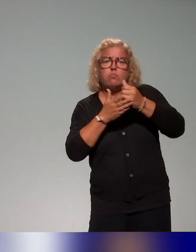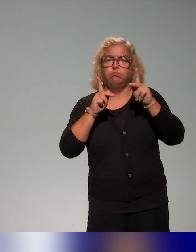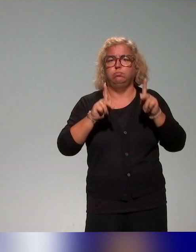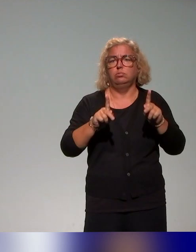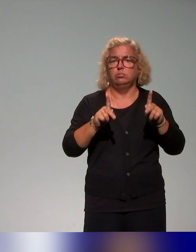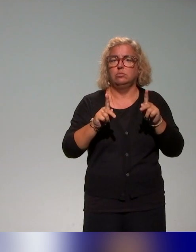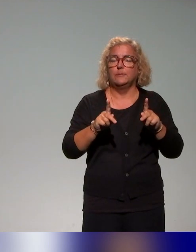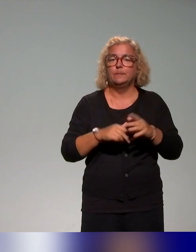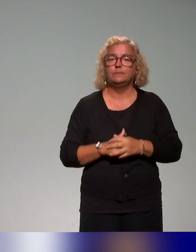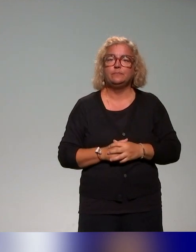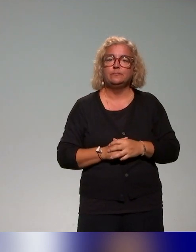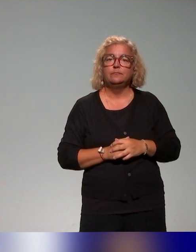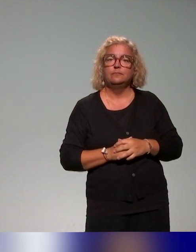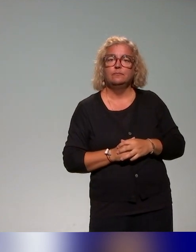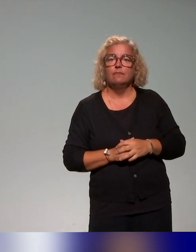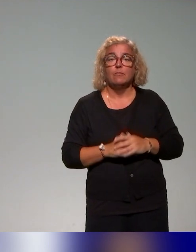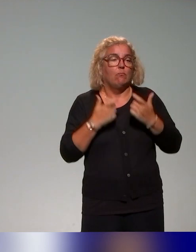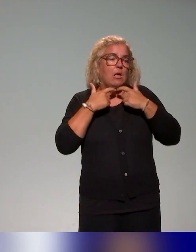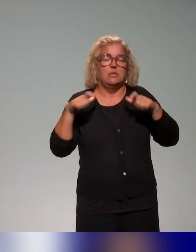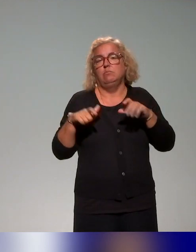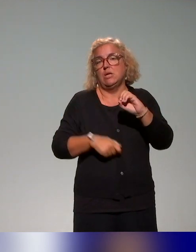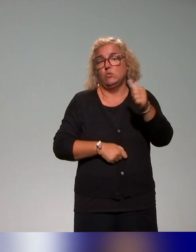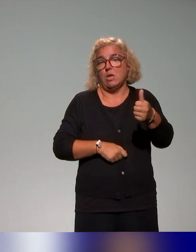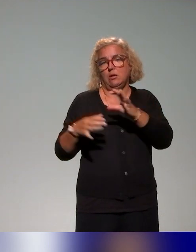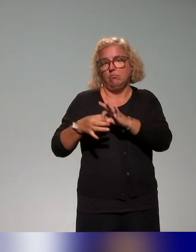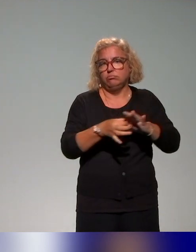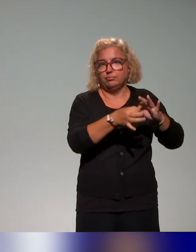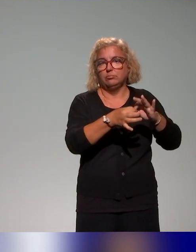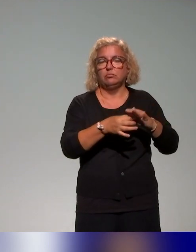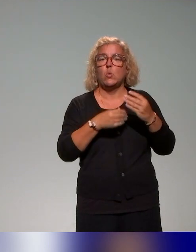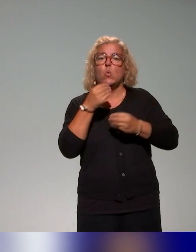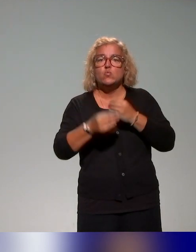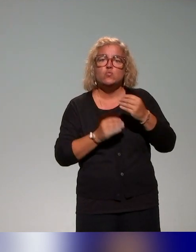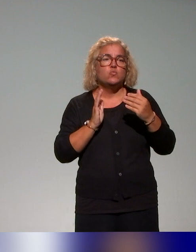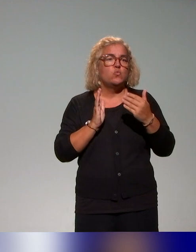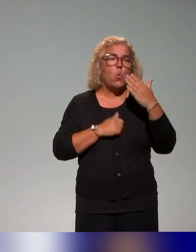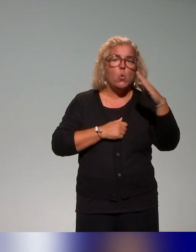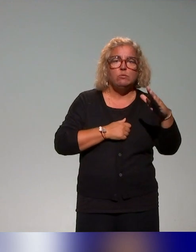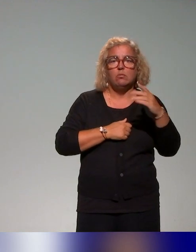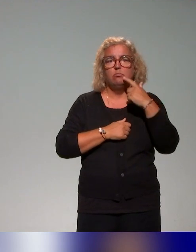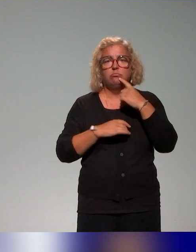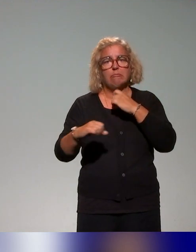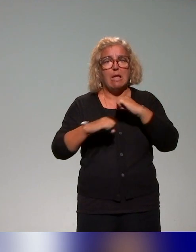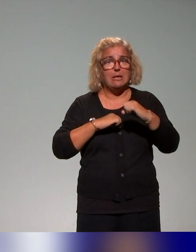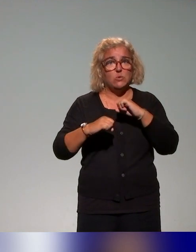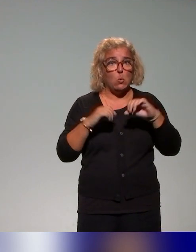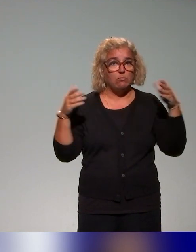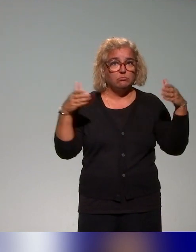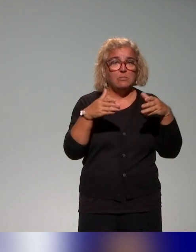qui rejoint la question de l'accessibilité numérique, ou encore des actions qui concernaient la pédagogie inclusive de façon